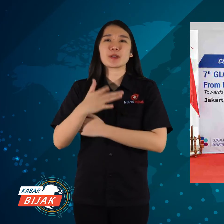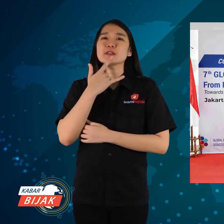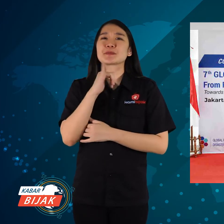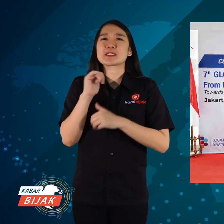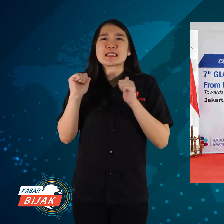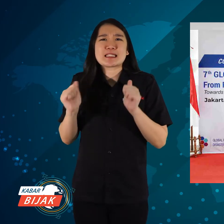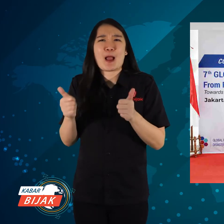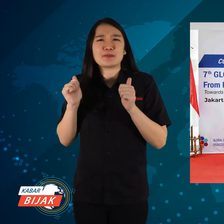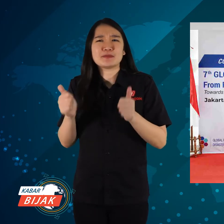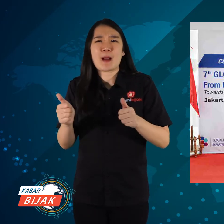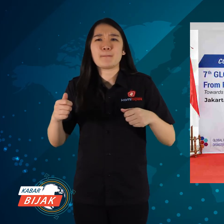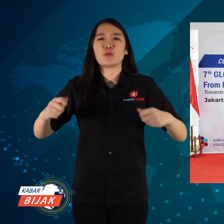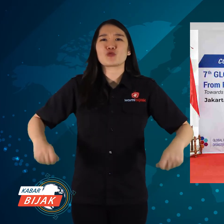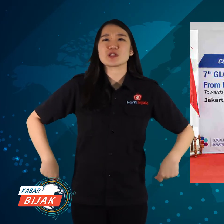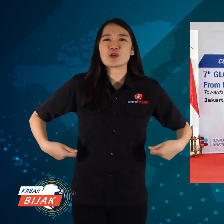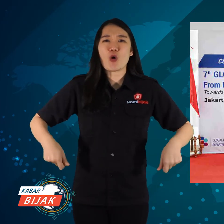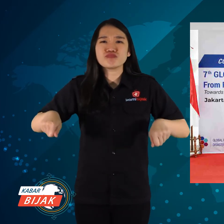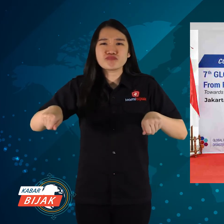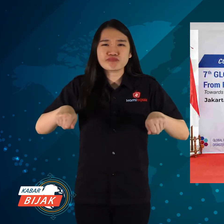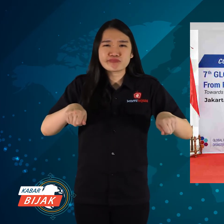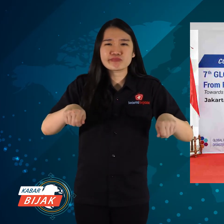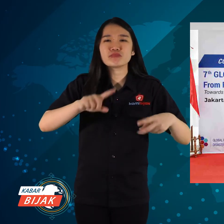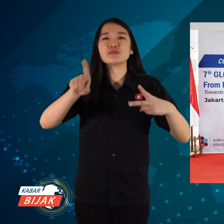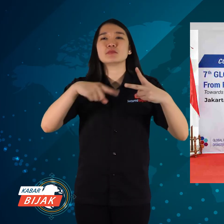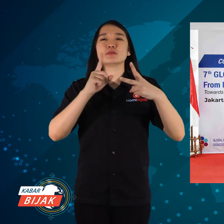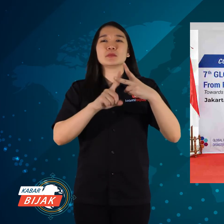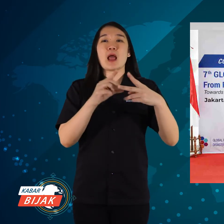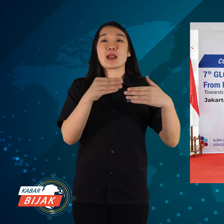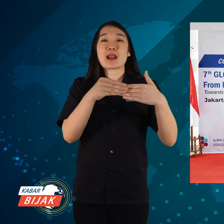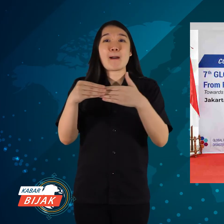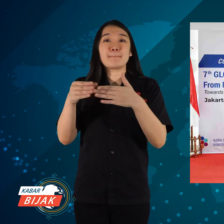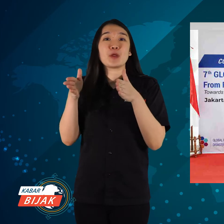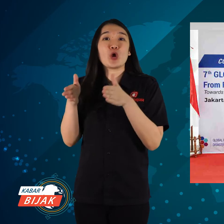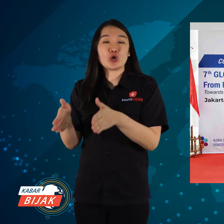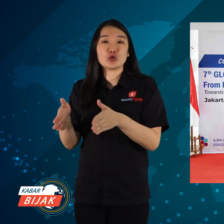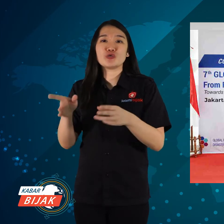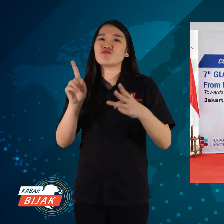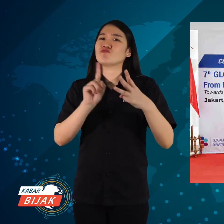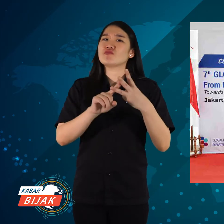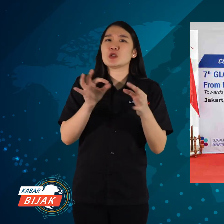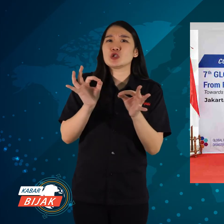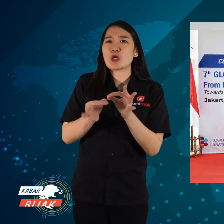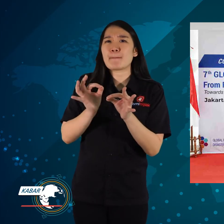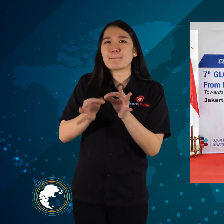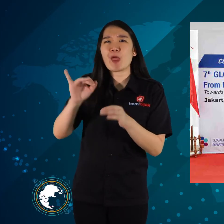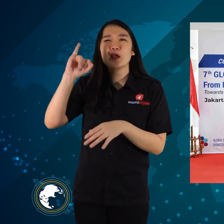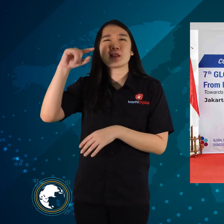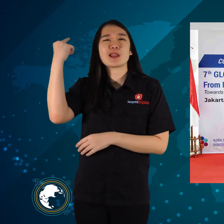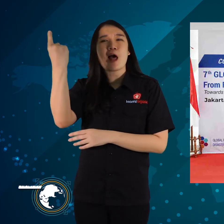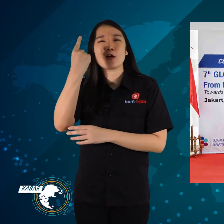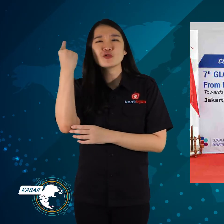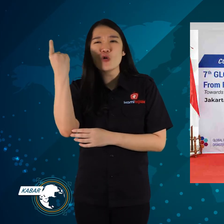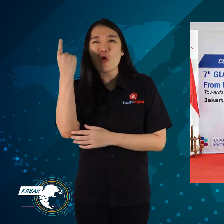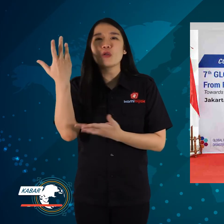seperti persiapan kursi roda, pendamping khusus, JBI internasional,